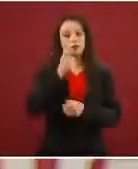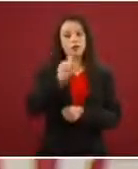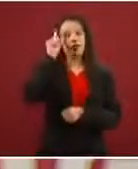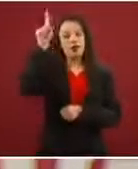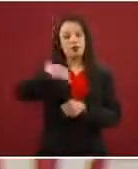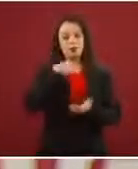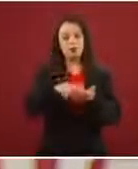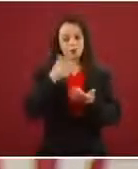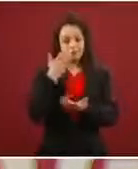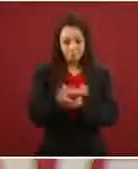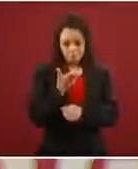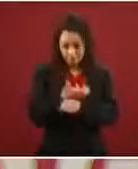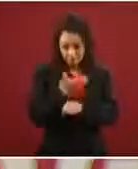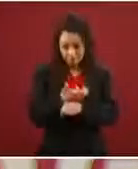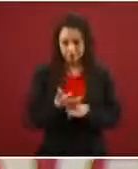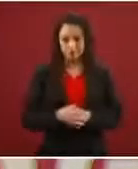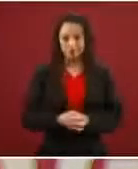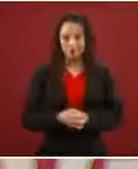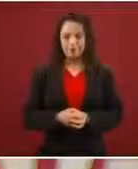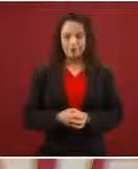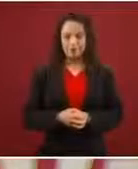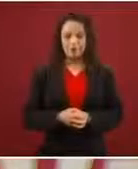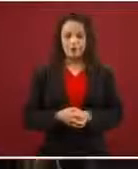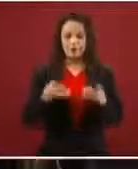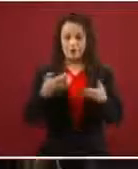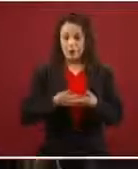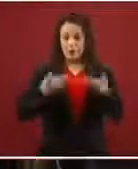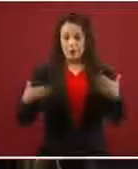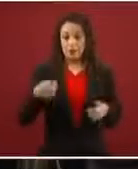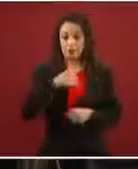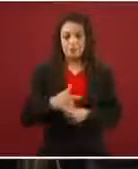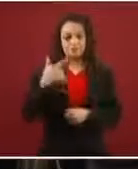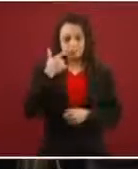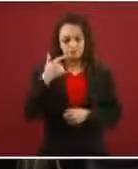Entonces, hoy en día el gran esfuerzo que se está haciendo, y yo creo que está dando